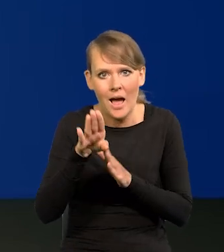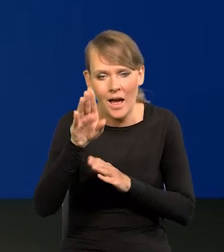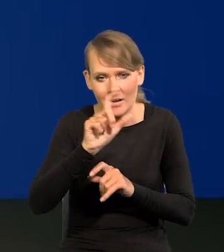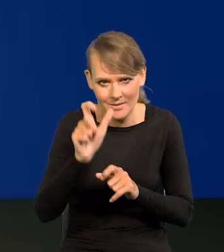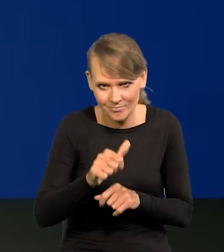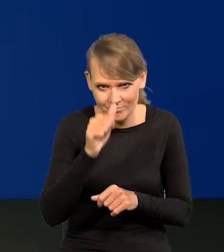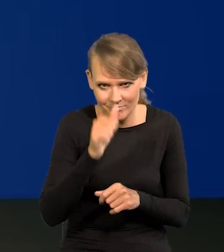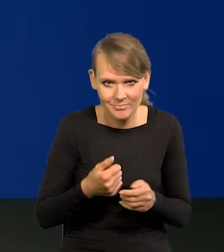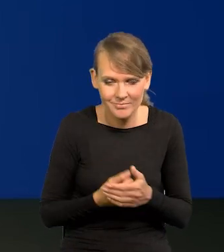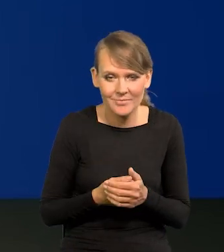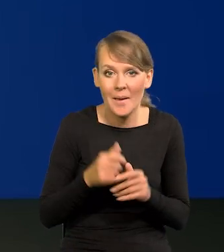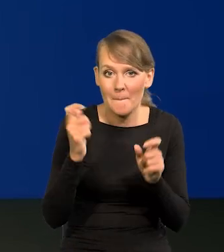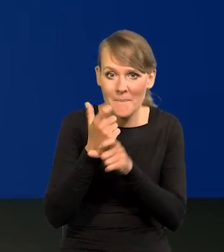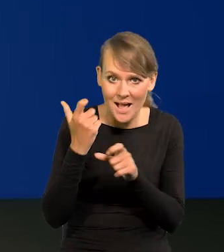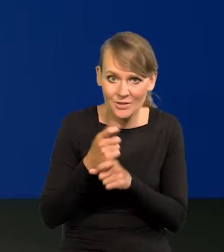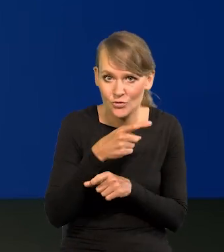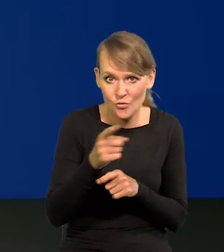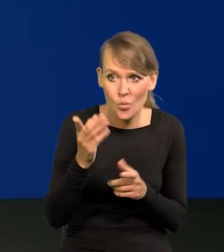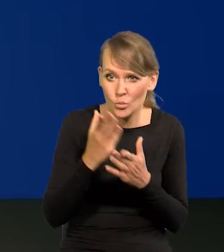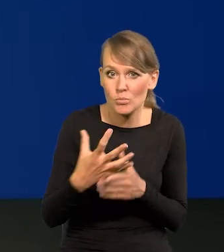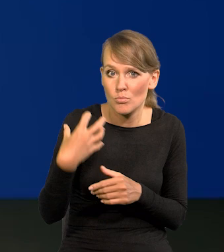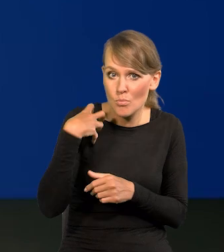Te kraje, które już są bardzo, bardzo, bardzo bogate,